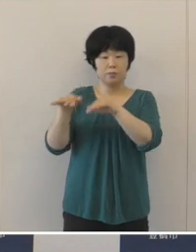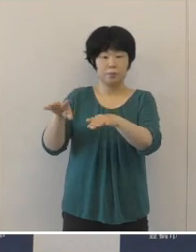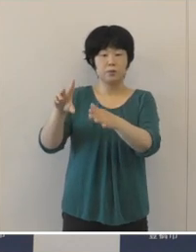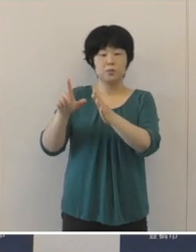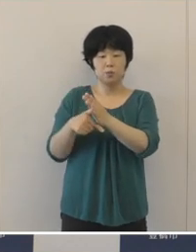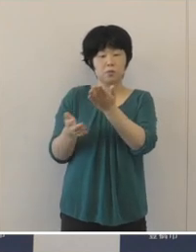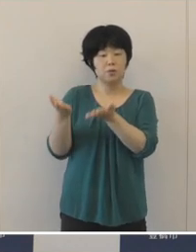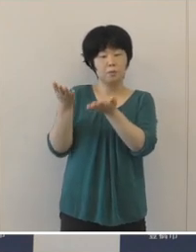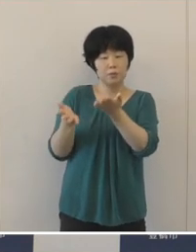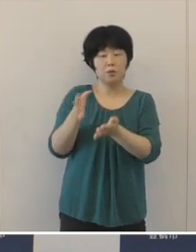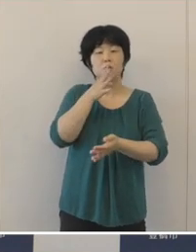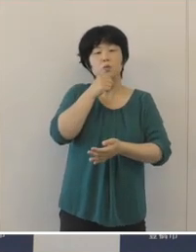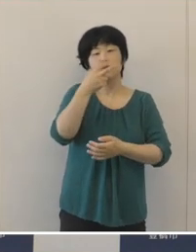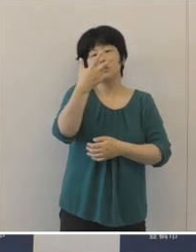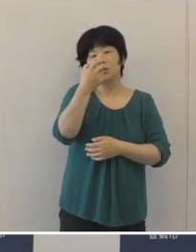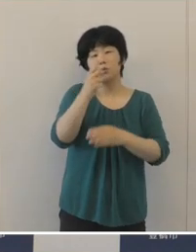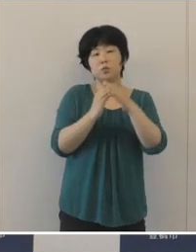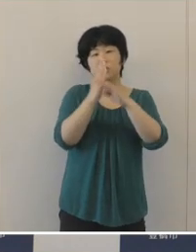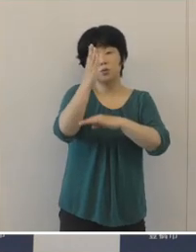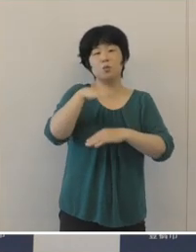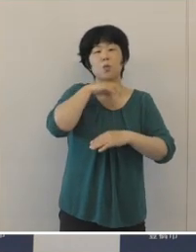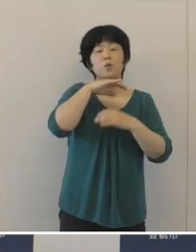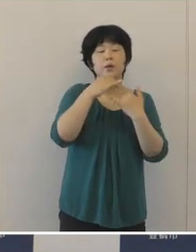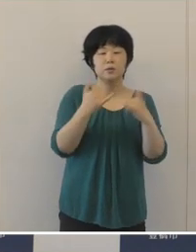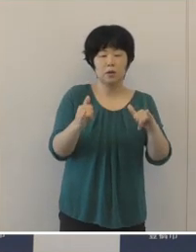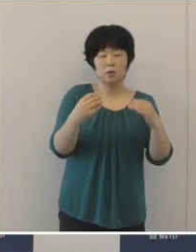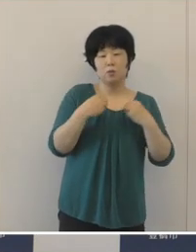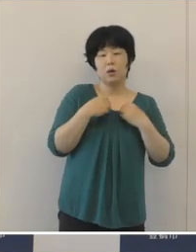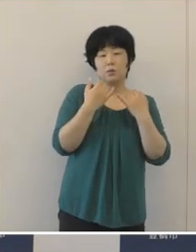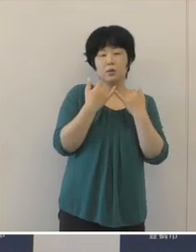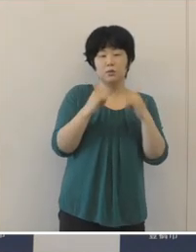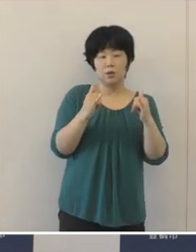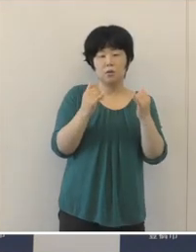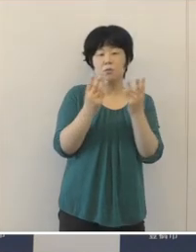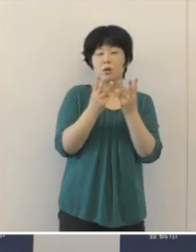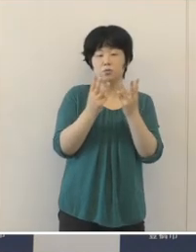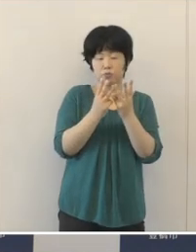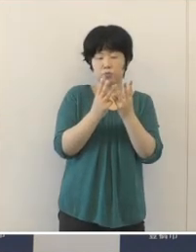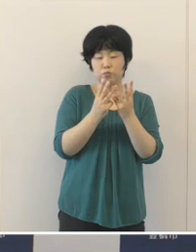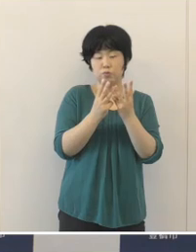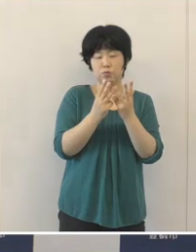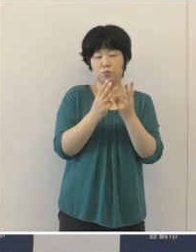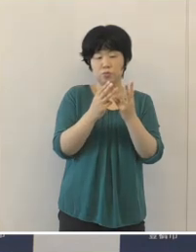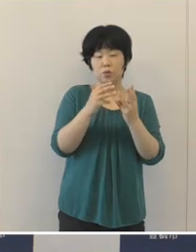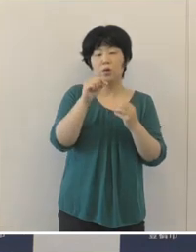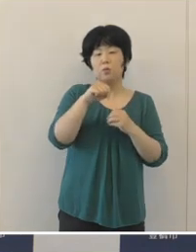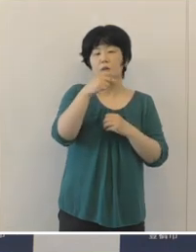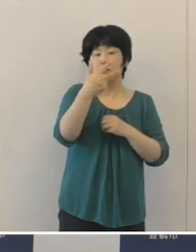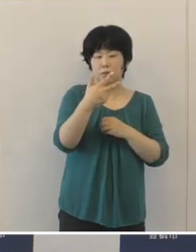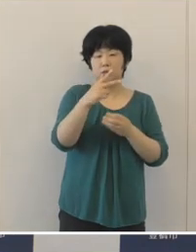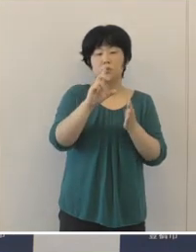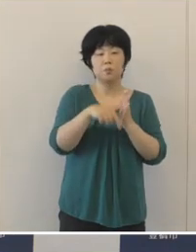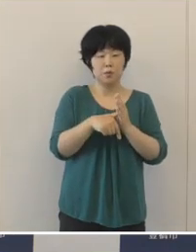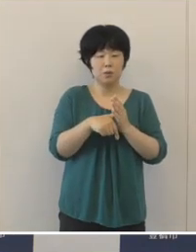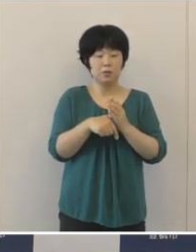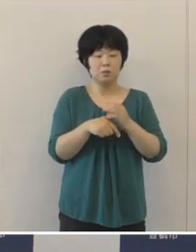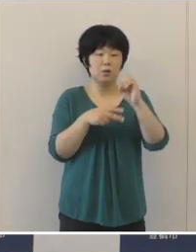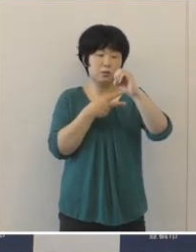70歳以上の高齢者の患者が、現時点では本市では発生してないということ